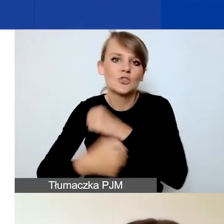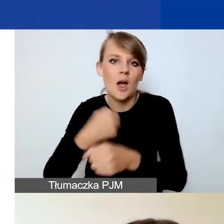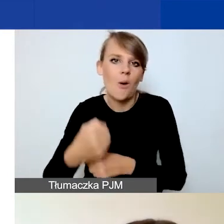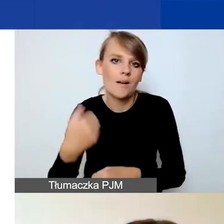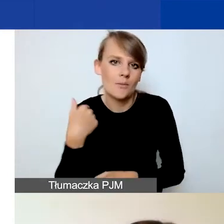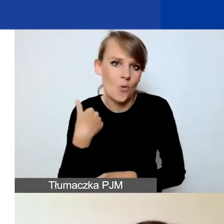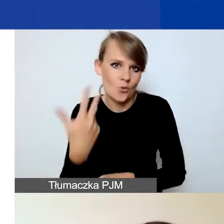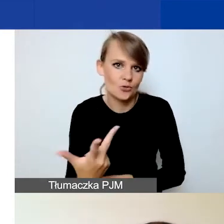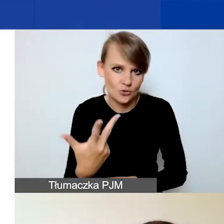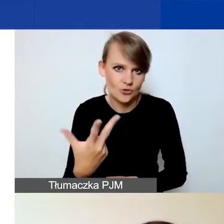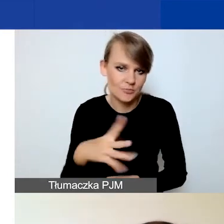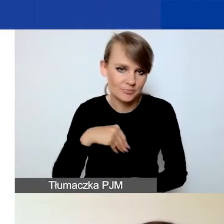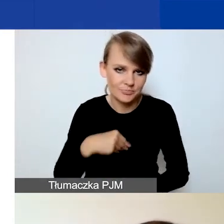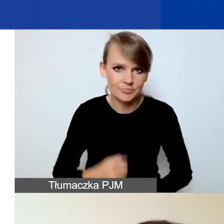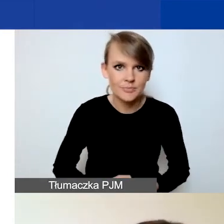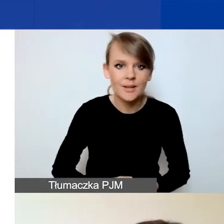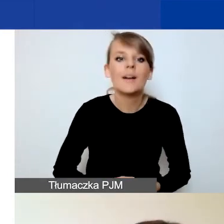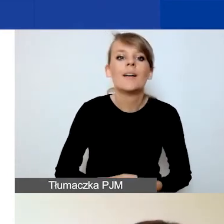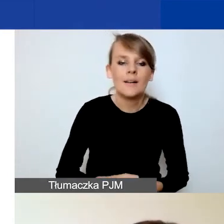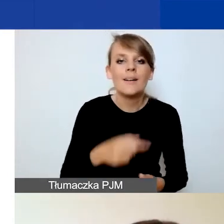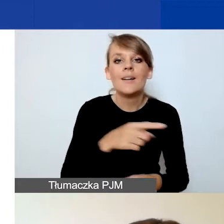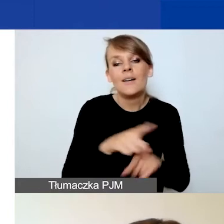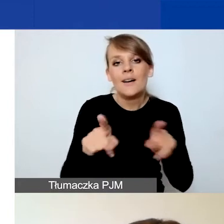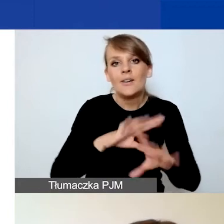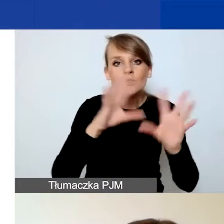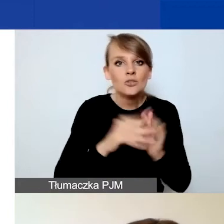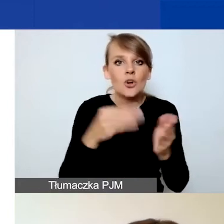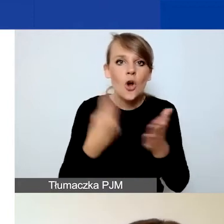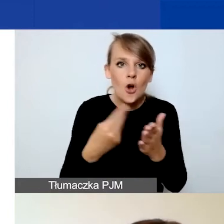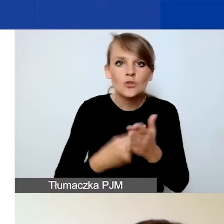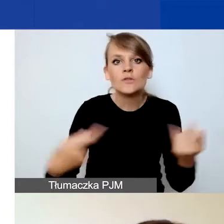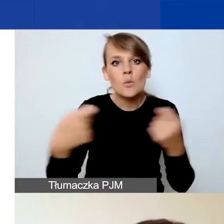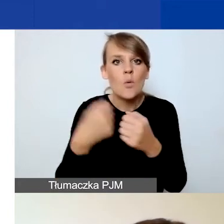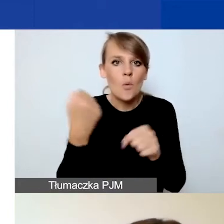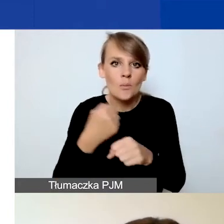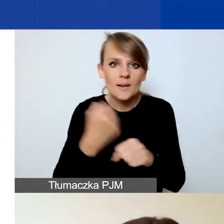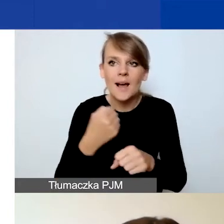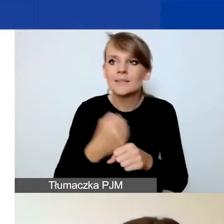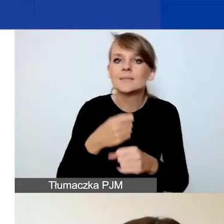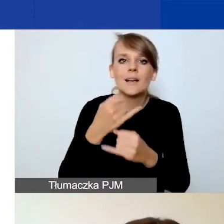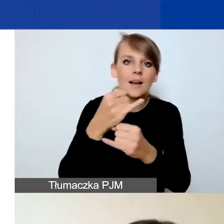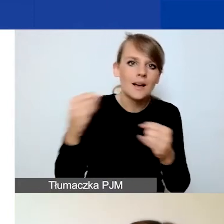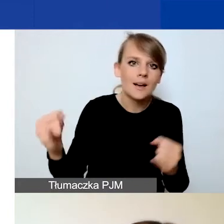W związku z tym dzielicie państwo koszty współpracy dwustronnej, czyli współpracy z podmiotami z Państw-Darczyńców,